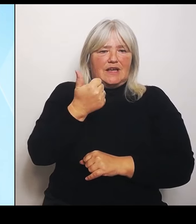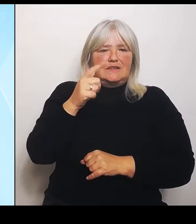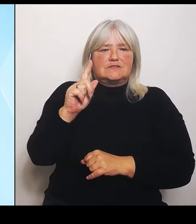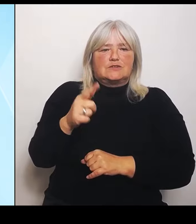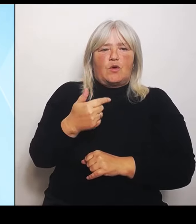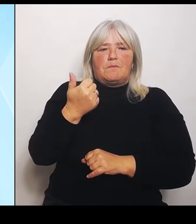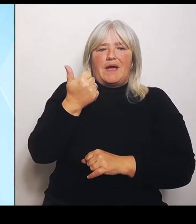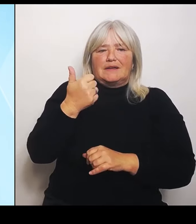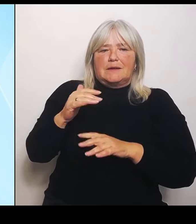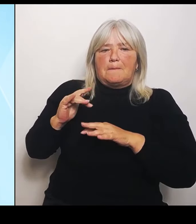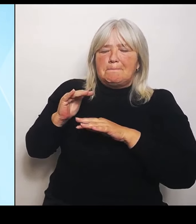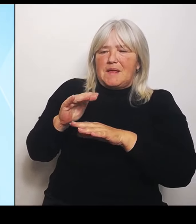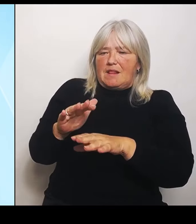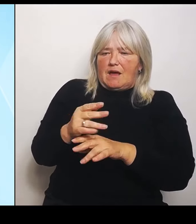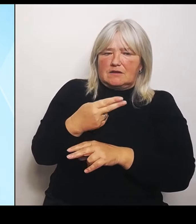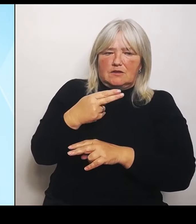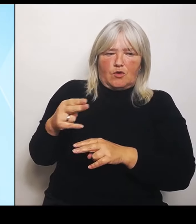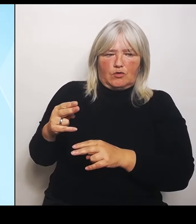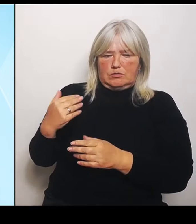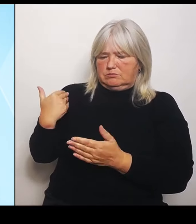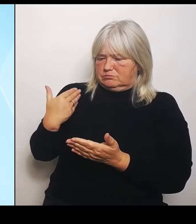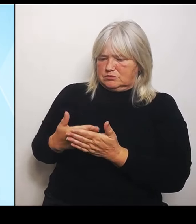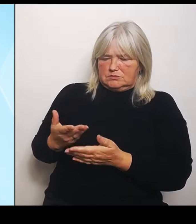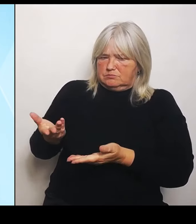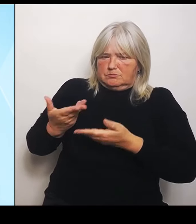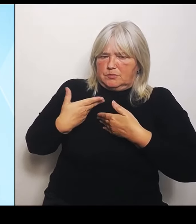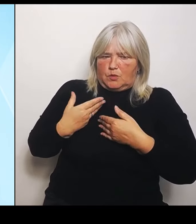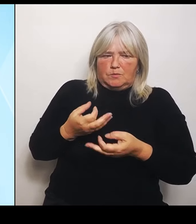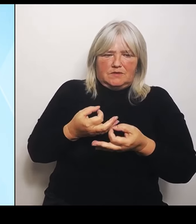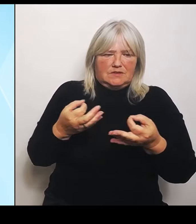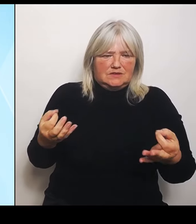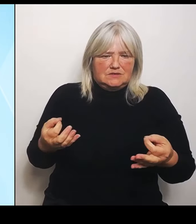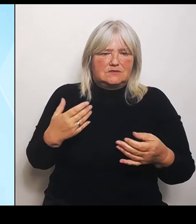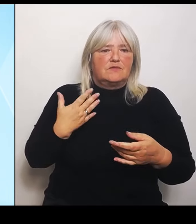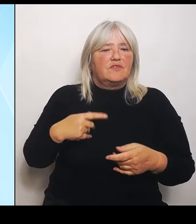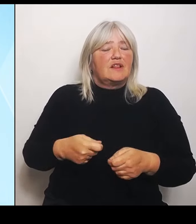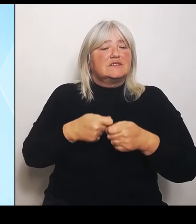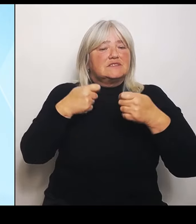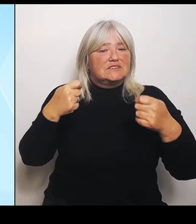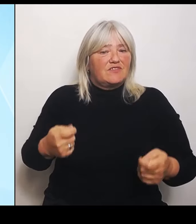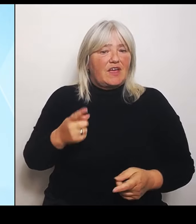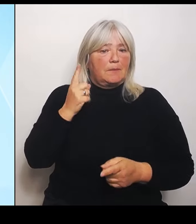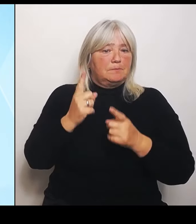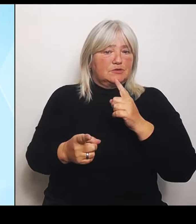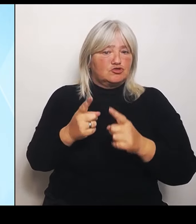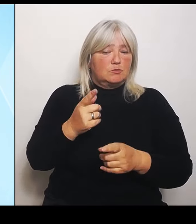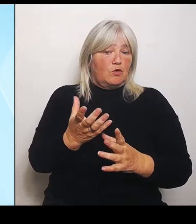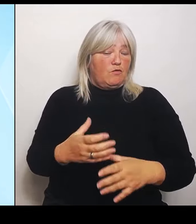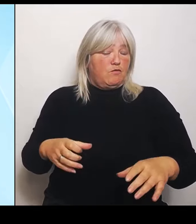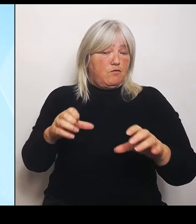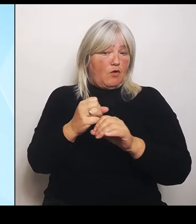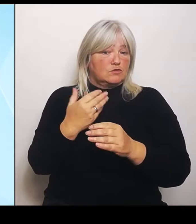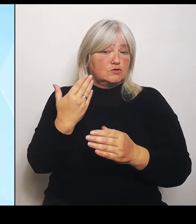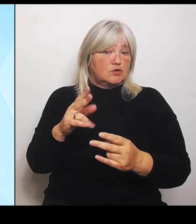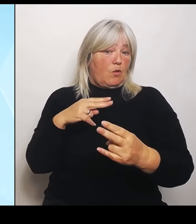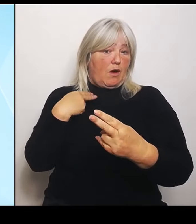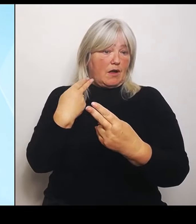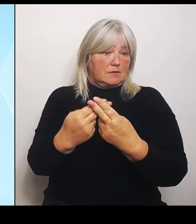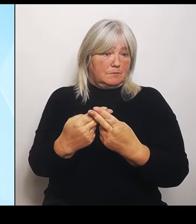Zweckbestimmung dieses Fonds so angepasst wird, dass die Mittel, die dort vorhanden sind, auch auf die aktuellen Schäden in Bayern dafür